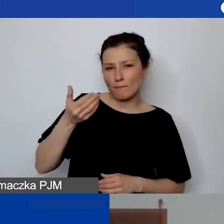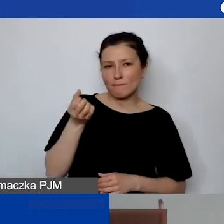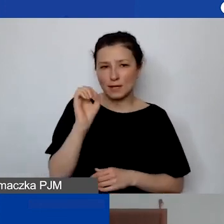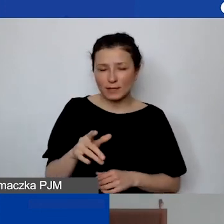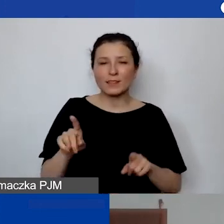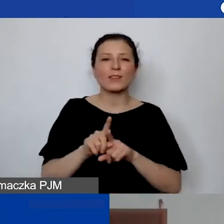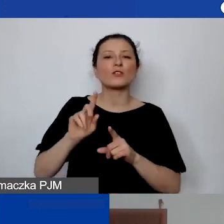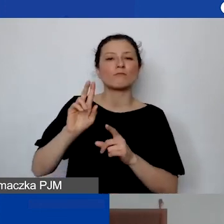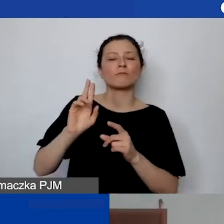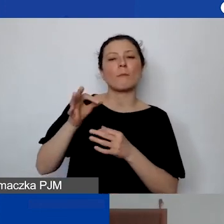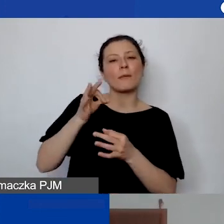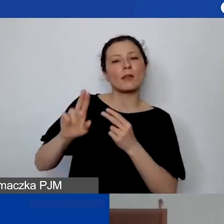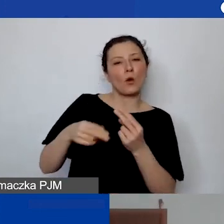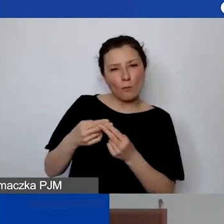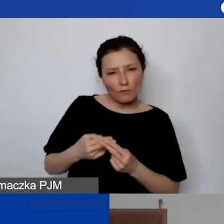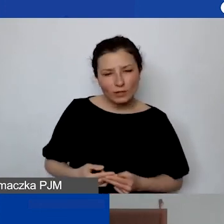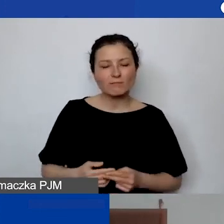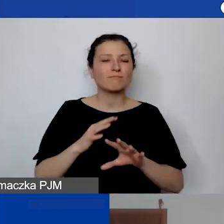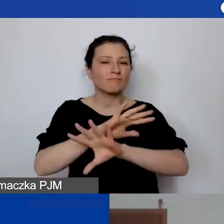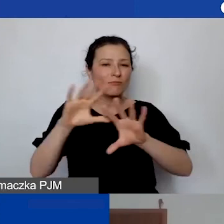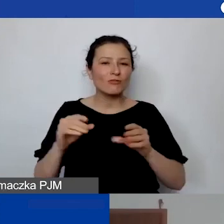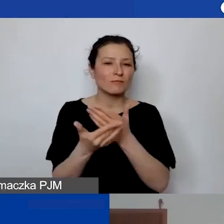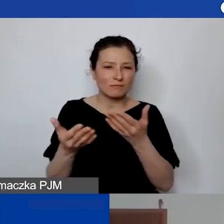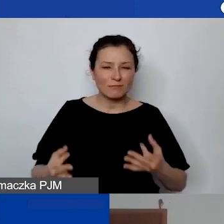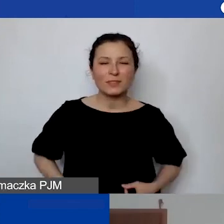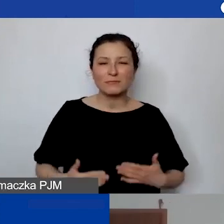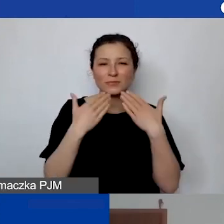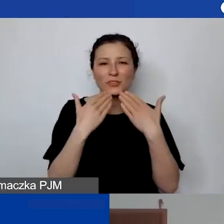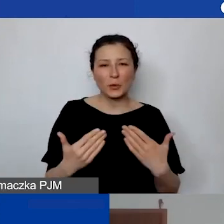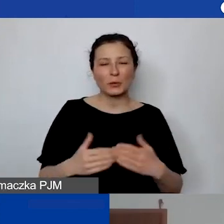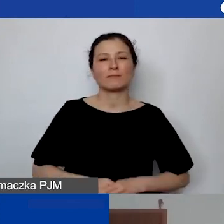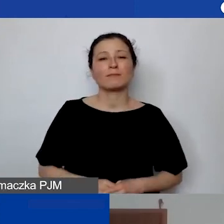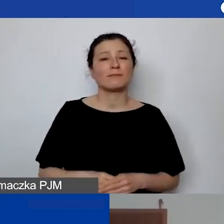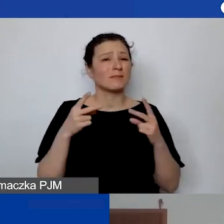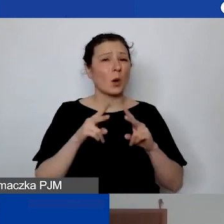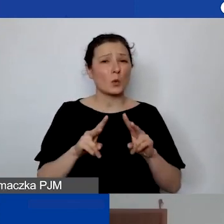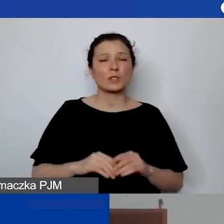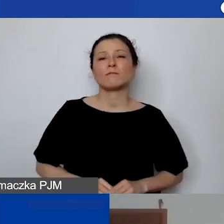Wszystkim państwu, wszystkim wam dziękuję za udział i za pytania.